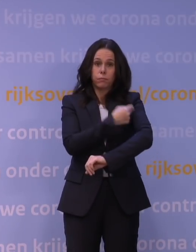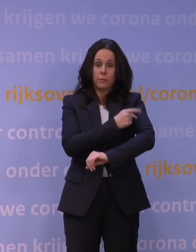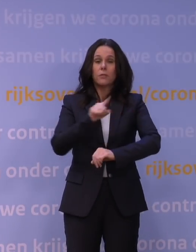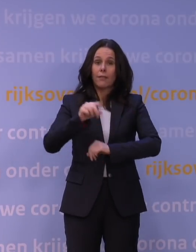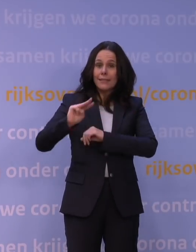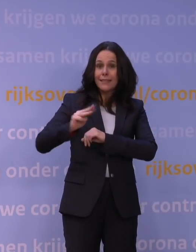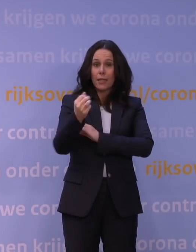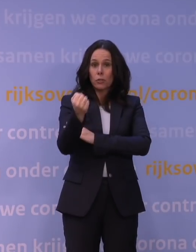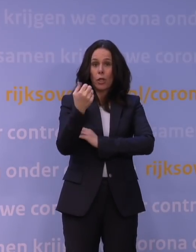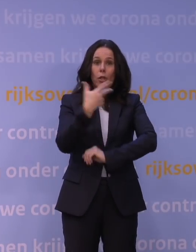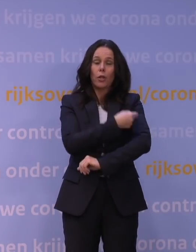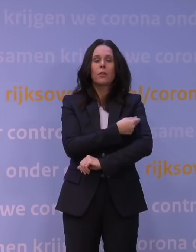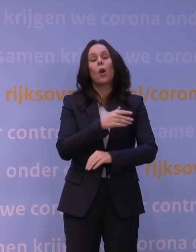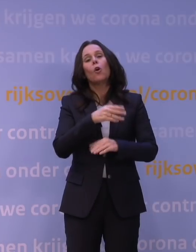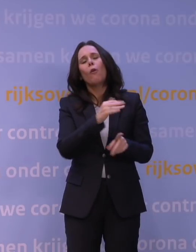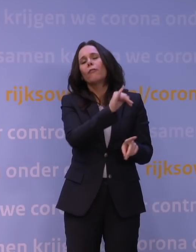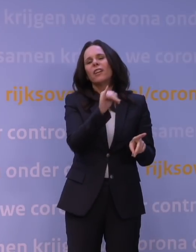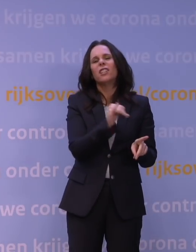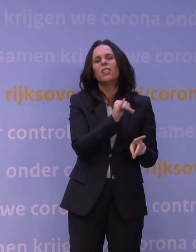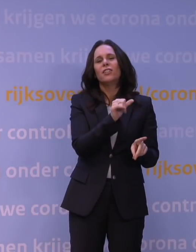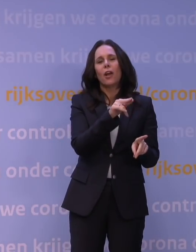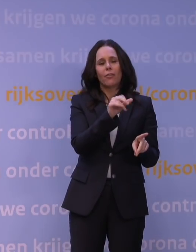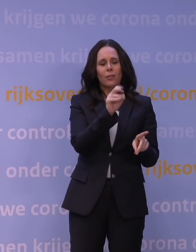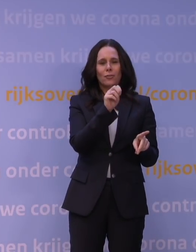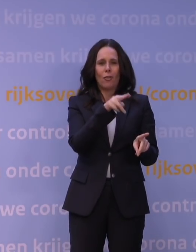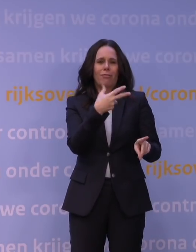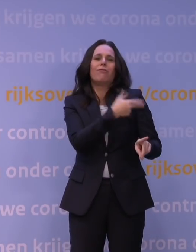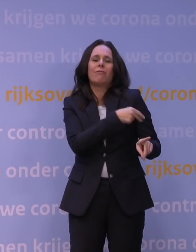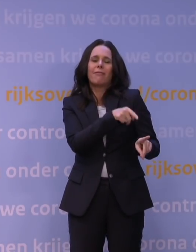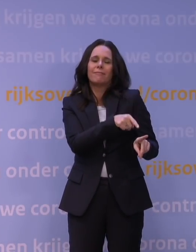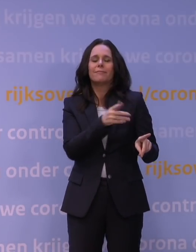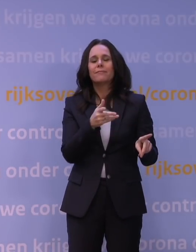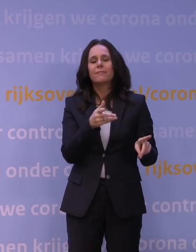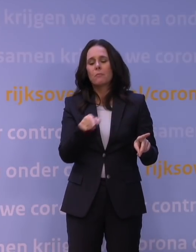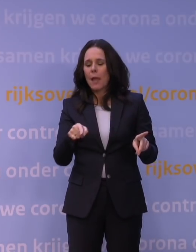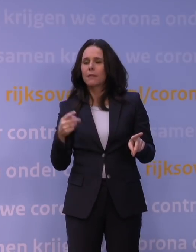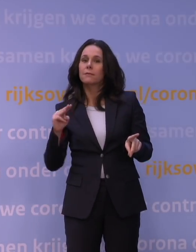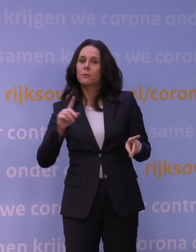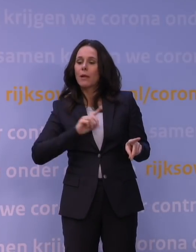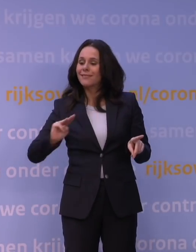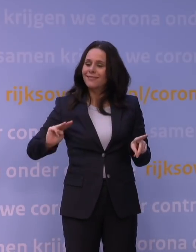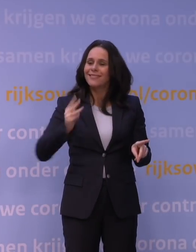tenzij het Janssen-vaccin natuurlijk gegeven is, dat dat een opfrissing geeft van het afweersysteem